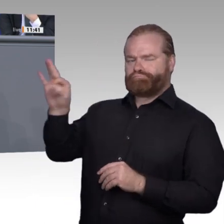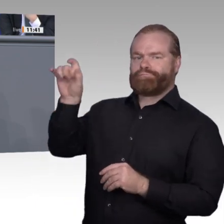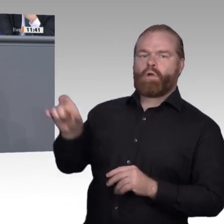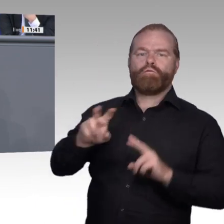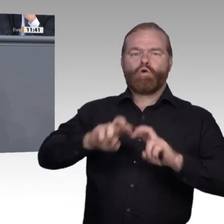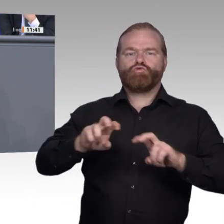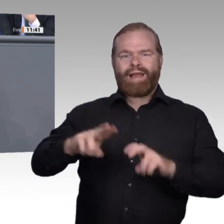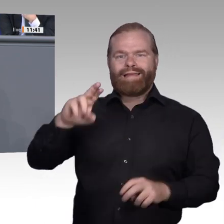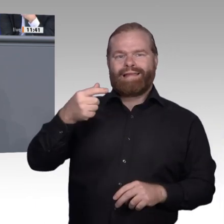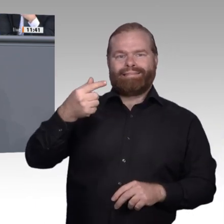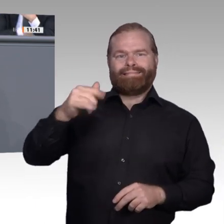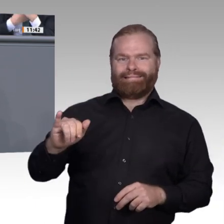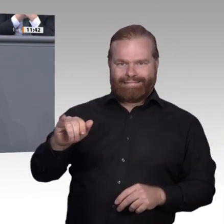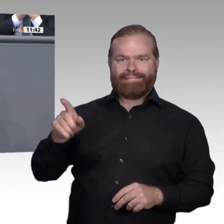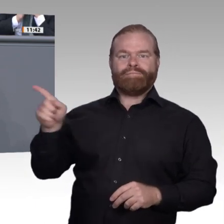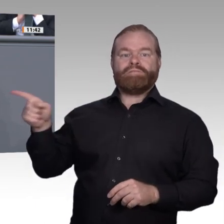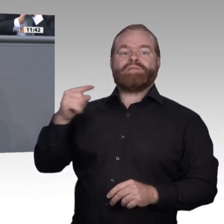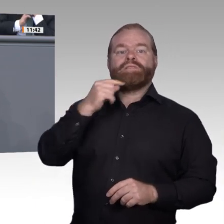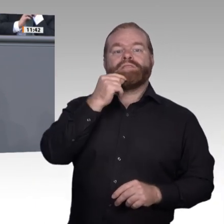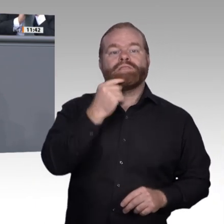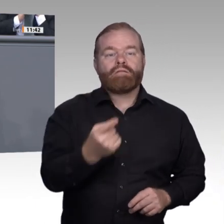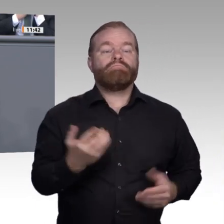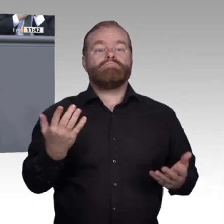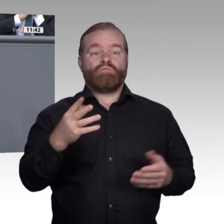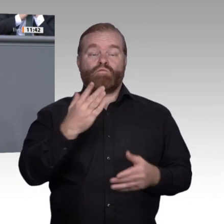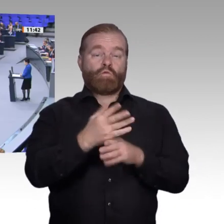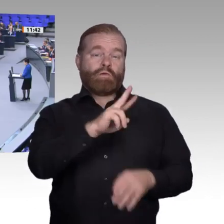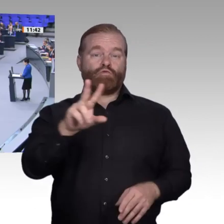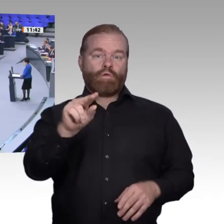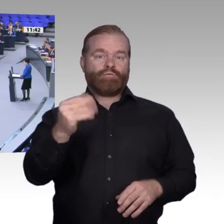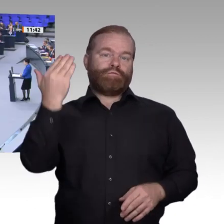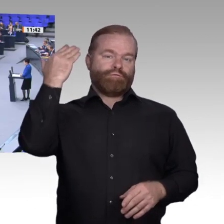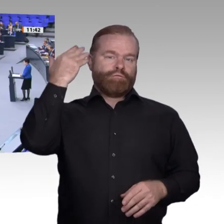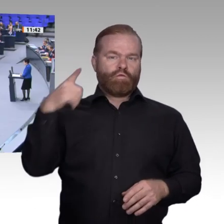auch zukünftig im Mittelpunkt des Lernprozesses stehen und dürfen nicht grundsätzlich